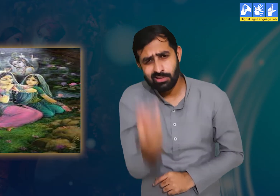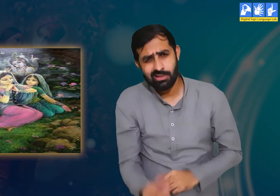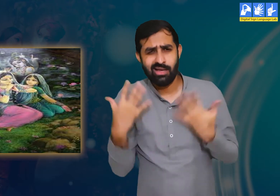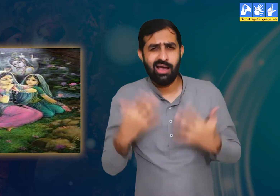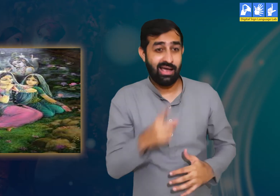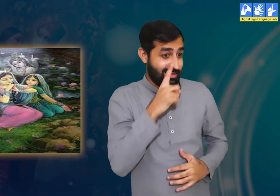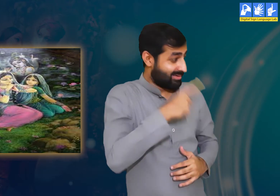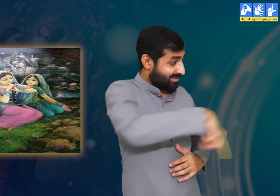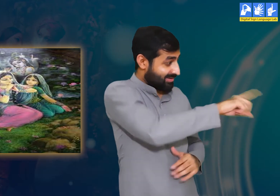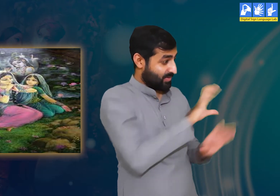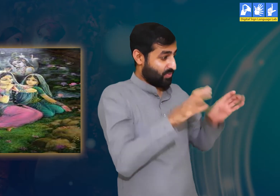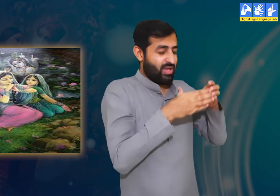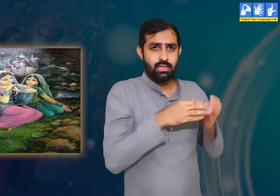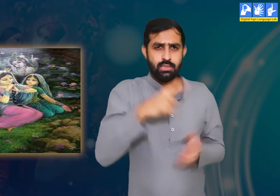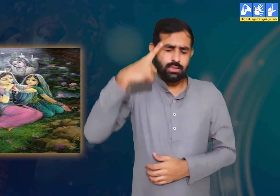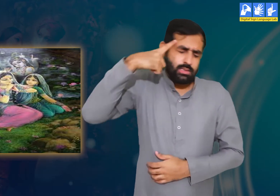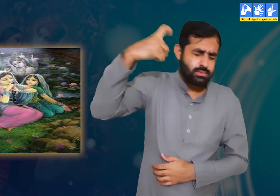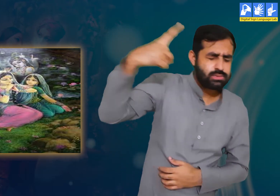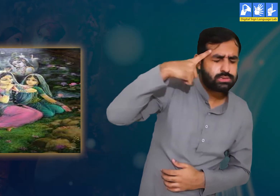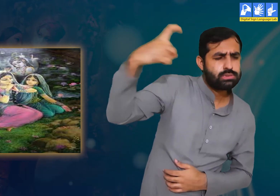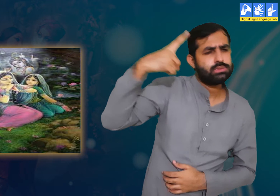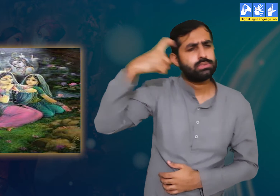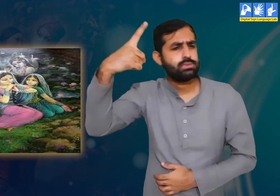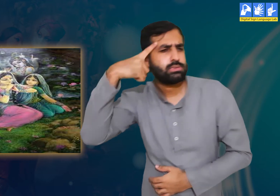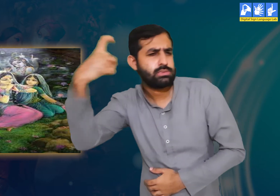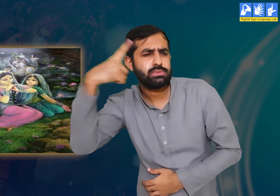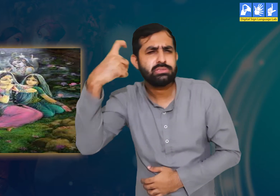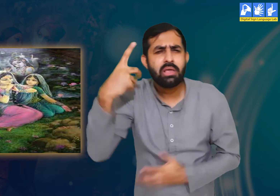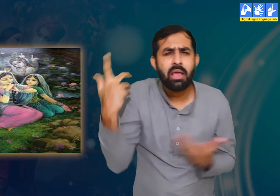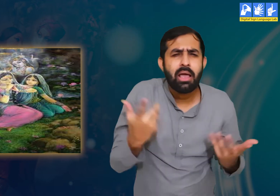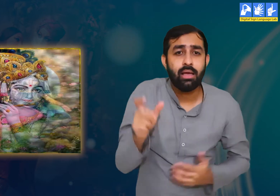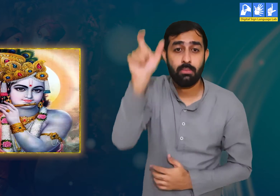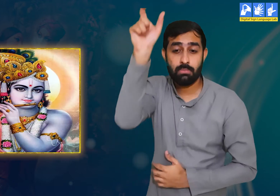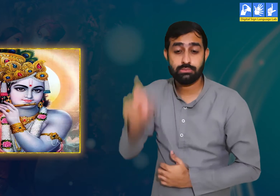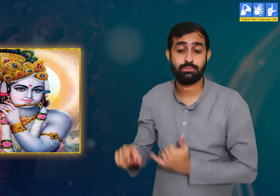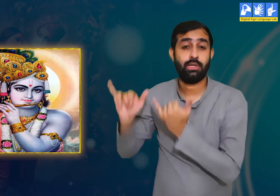दिन में, रात में श्री कृष्ण हर वक़्त हमारे ख्यालों में होते हैं।